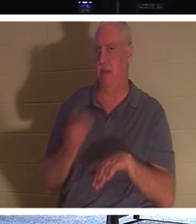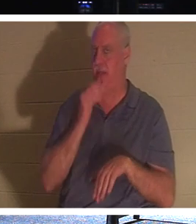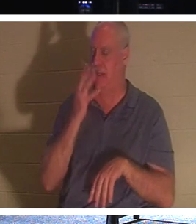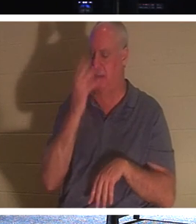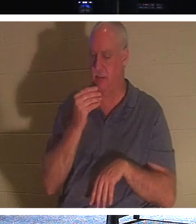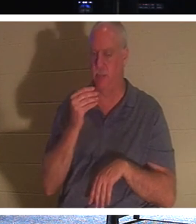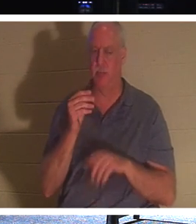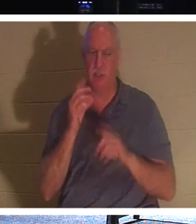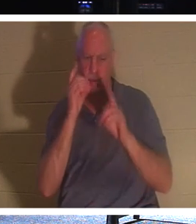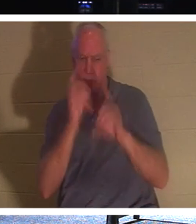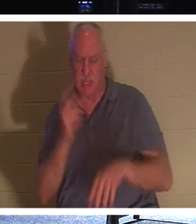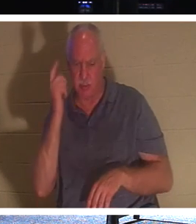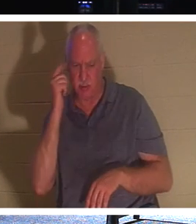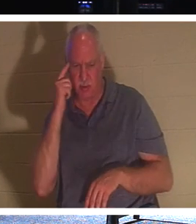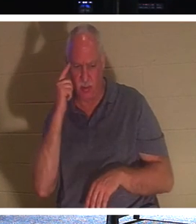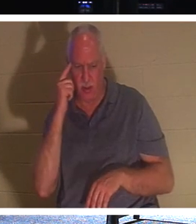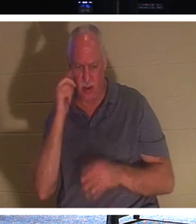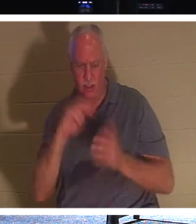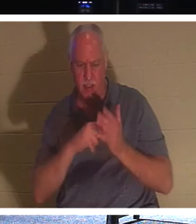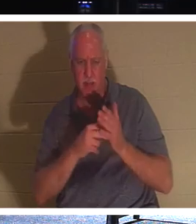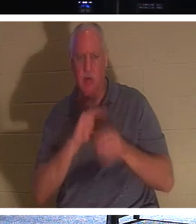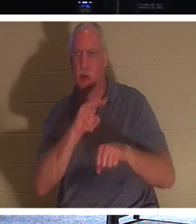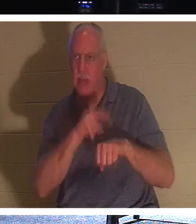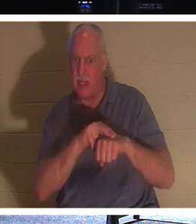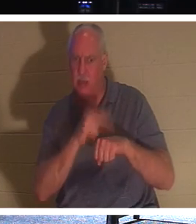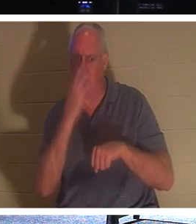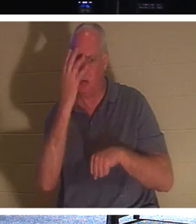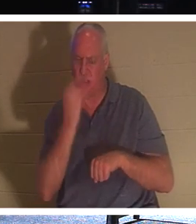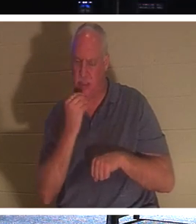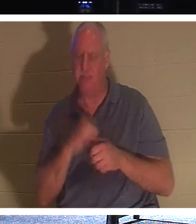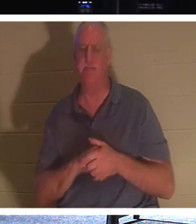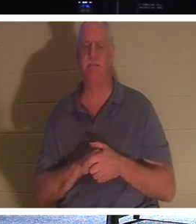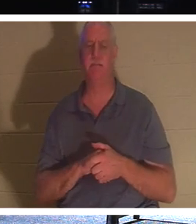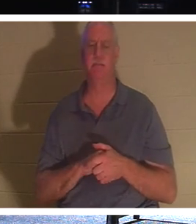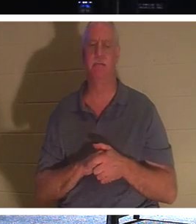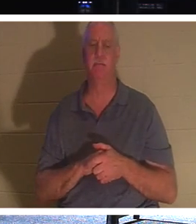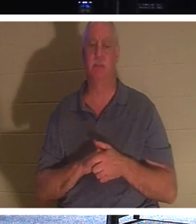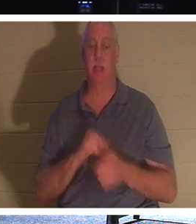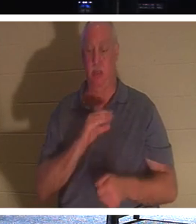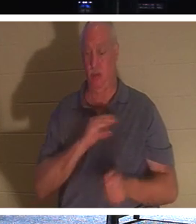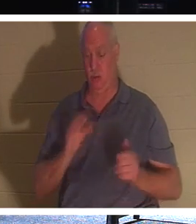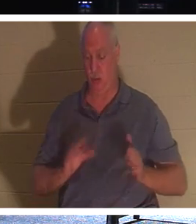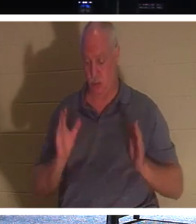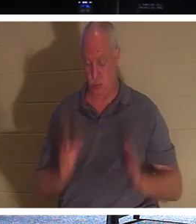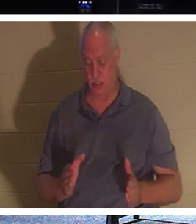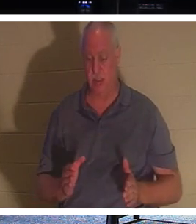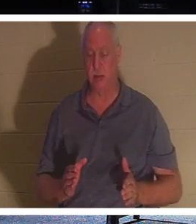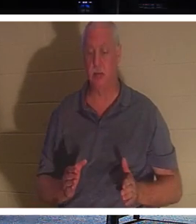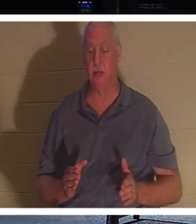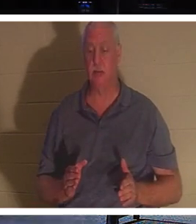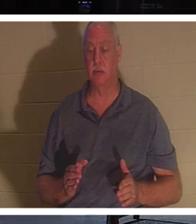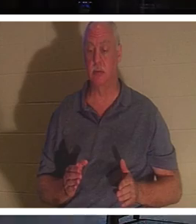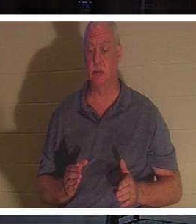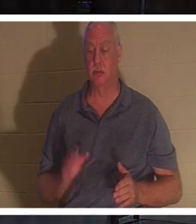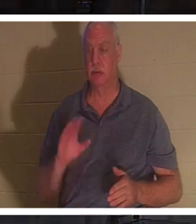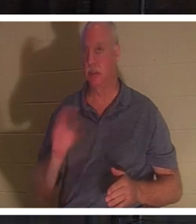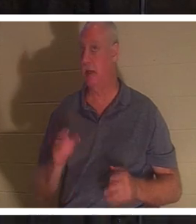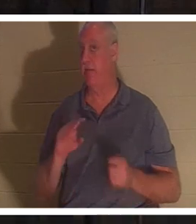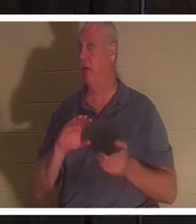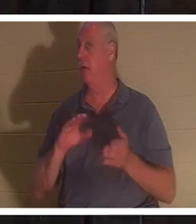ученики думали, что Он имел в виду естественный сон». Для христианина христианин никогда не умирает, говорит Библия.